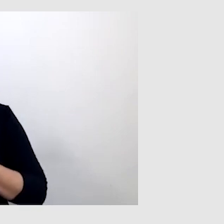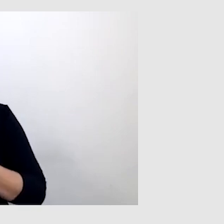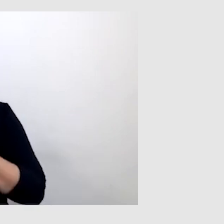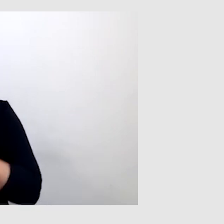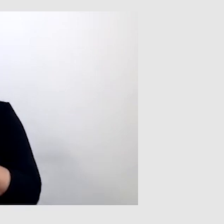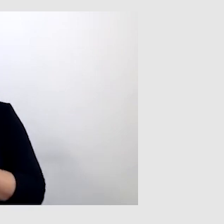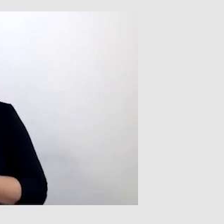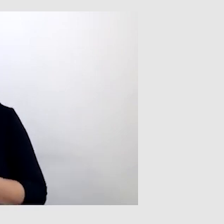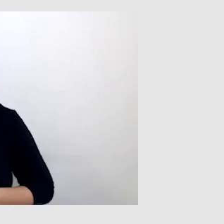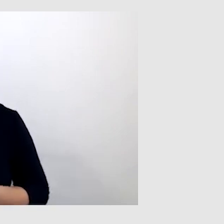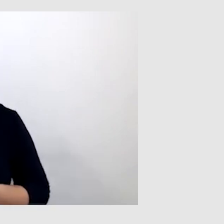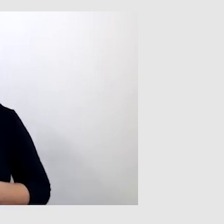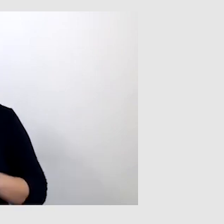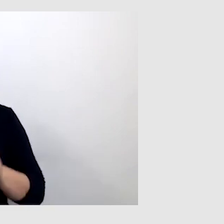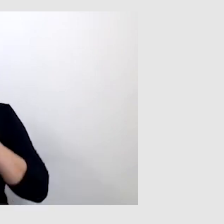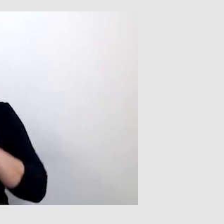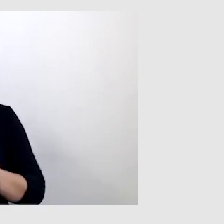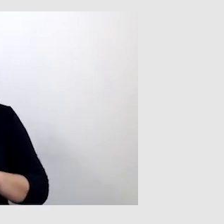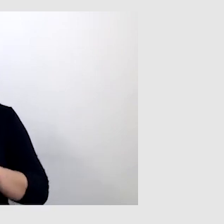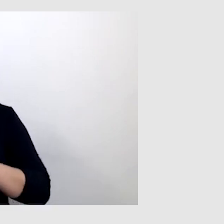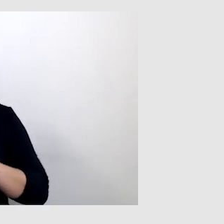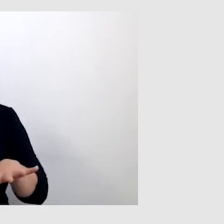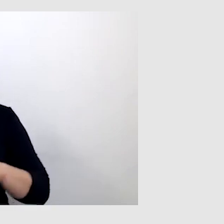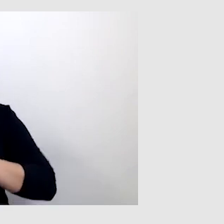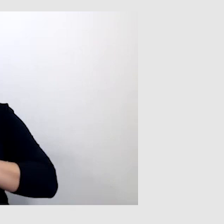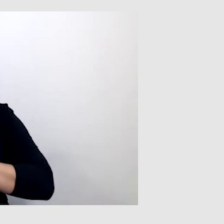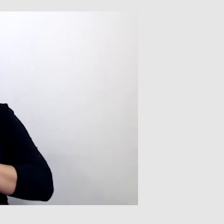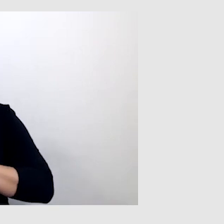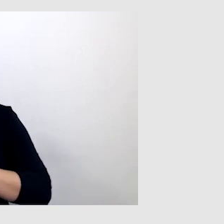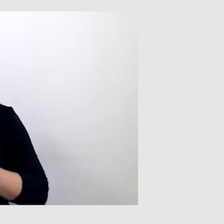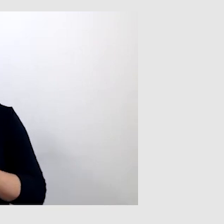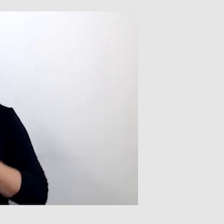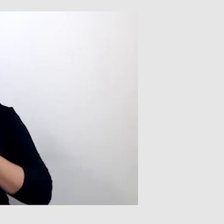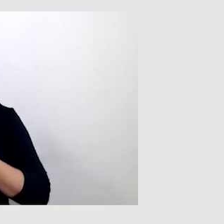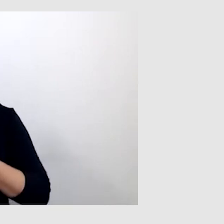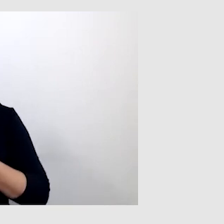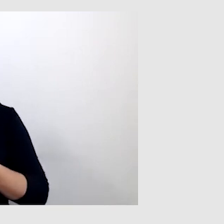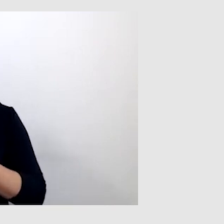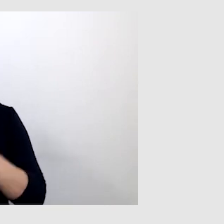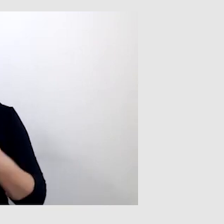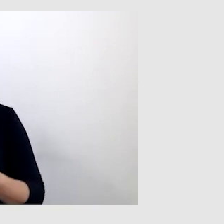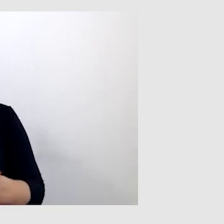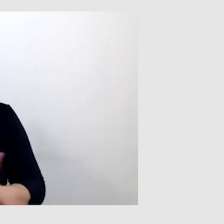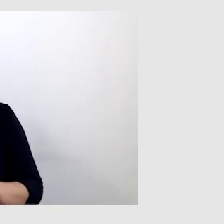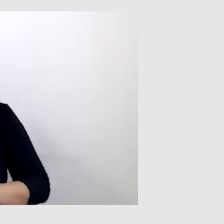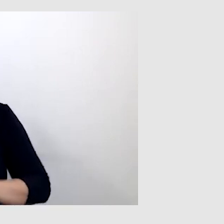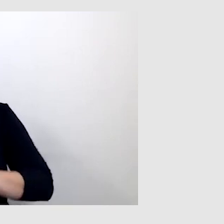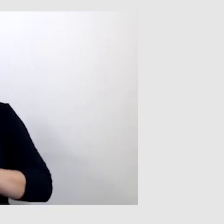Później pomogło zapewnienie tłumacza języka migowego na zajęciach,